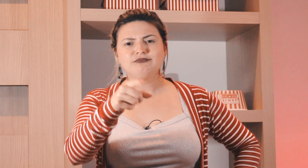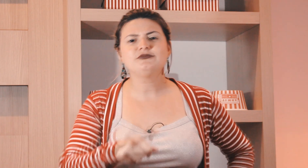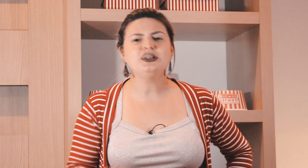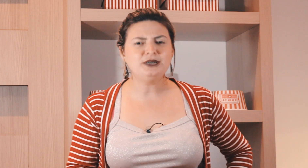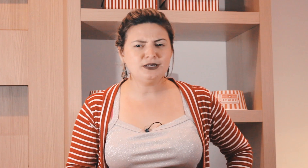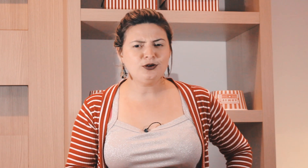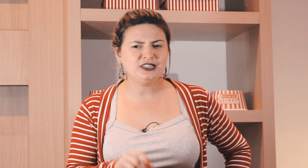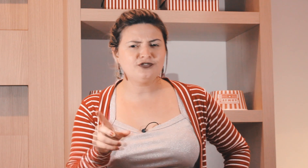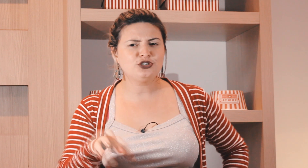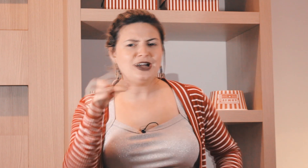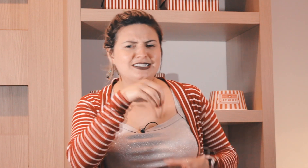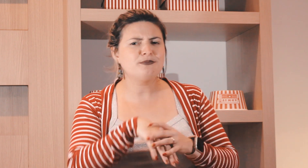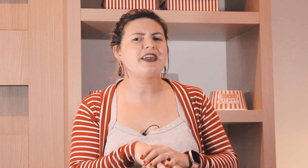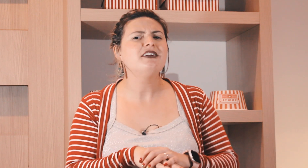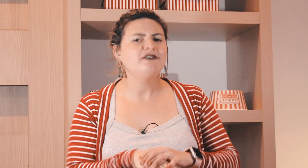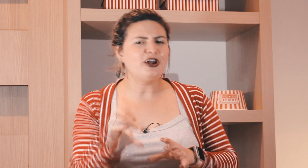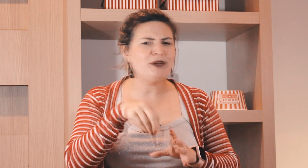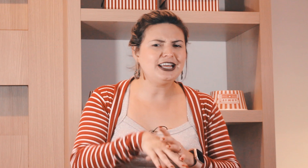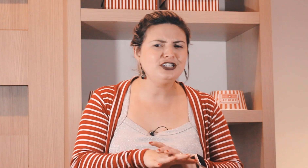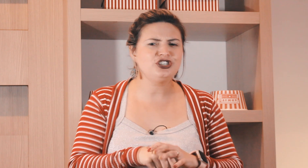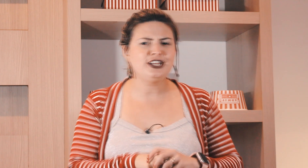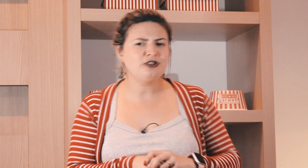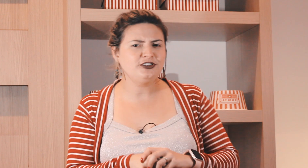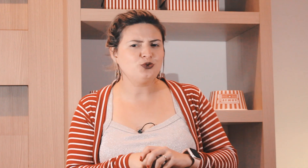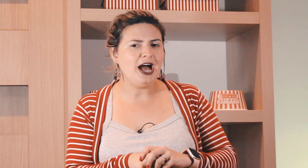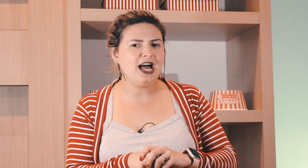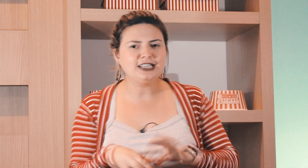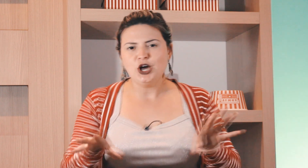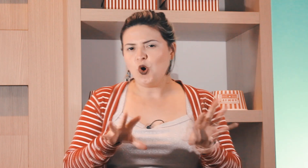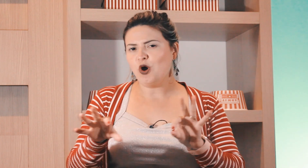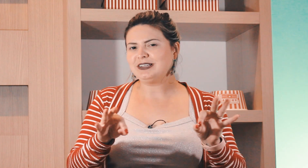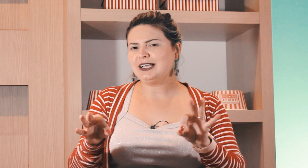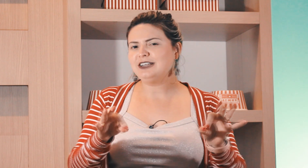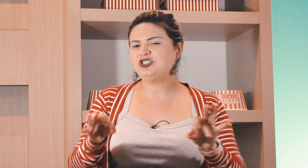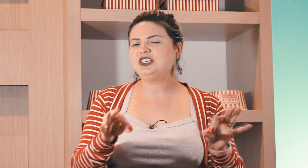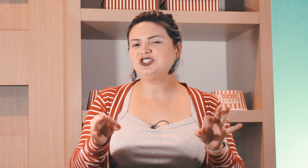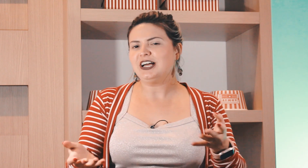coisa, já percebeu que nas feijoadas também vai uma laranja dentro da Feijoada ou é uma saladinha